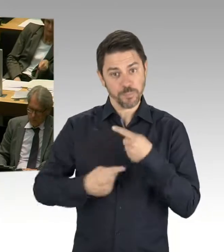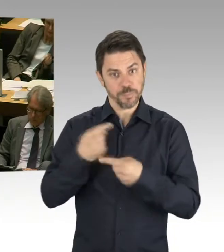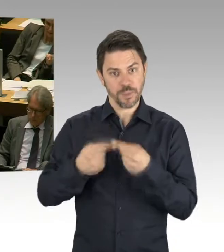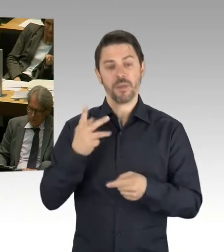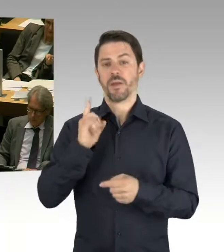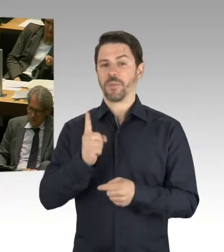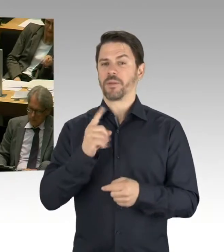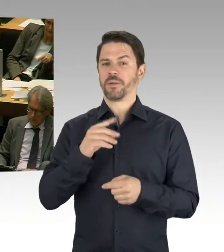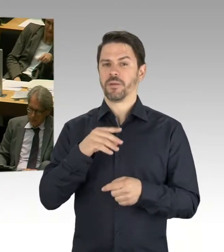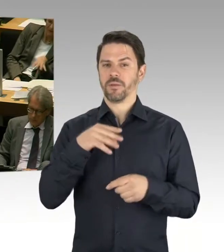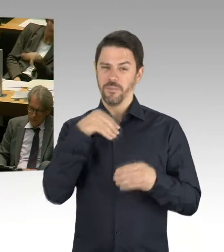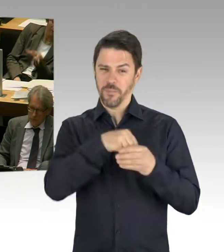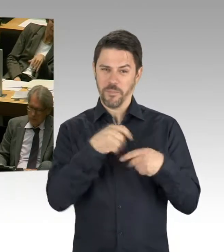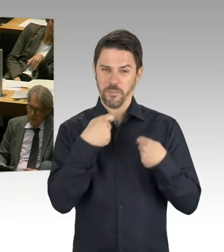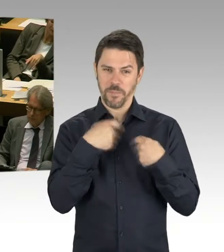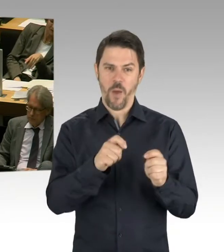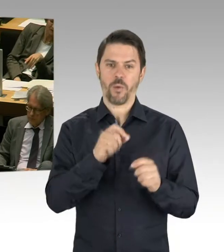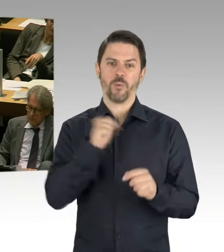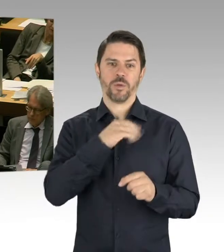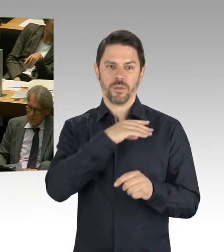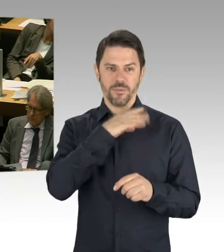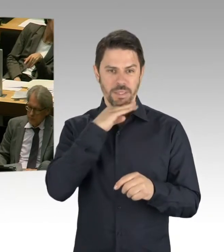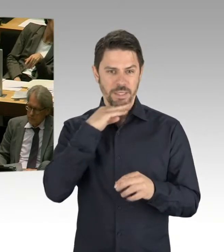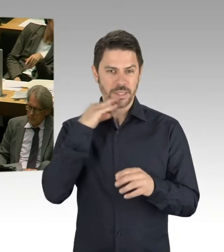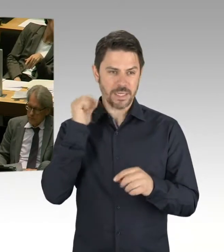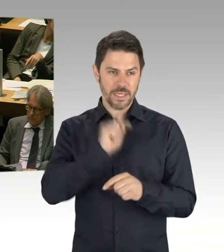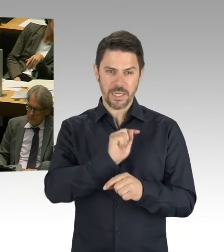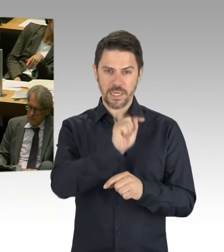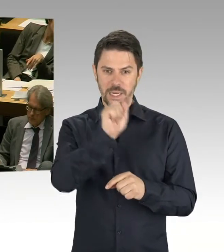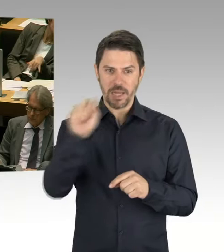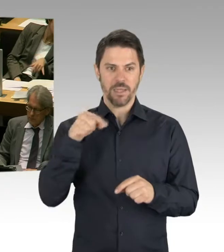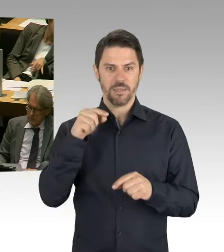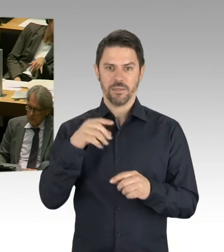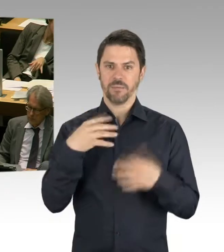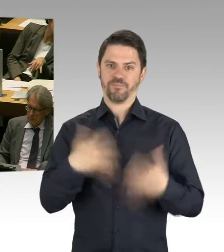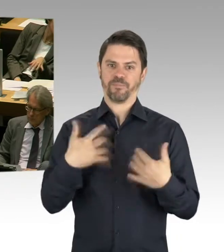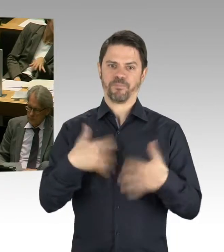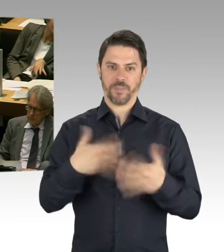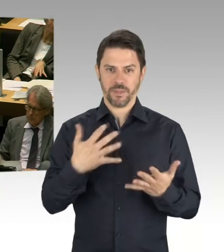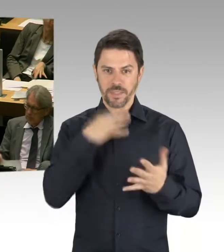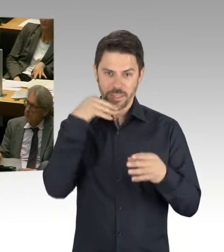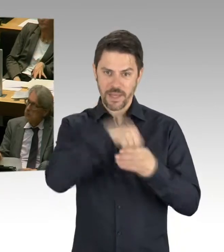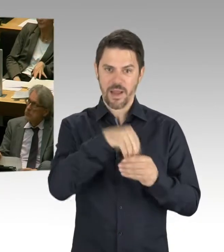dass Berlin sich hier auf diesen Weg gemacht hat, aber dass man bestimmte Punkte in den Blick nehmen muss. Und der Finanzsenator hat sich ja auch schon vor Längerem